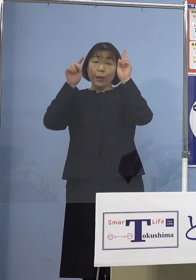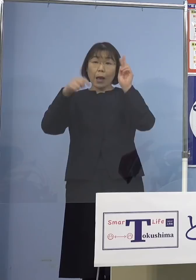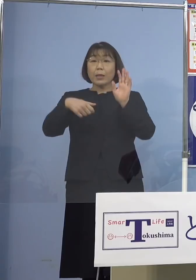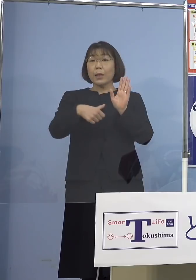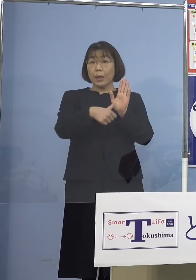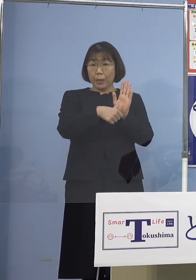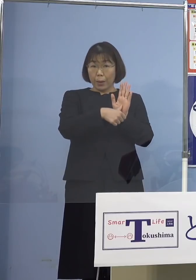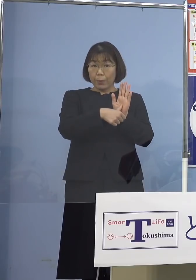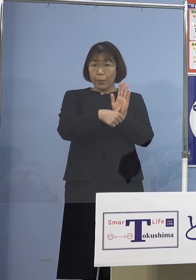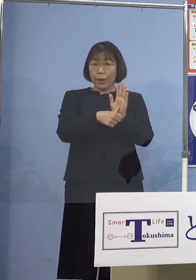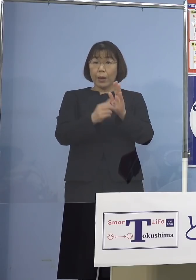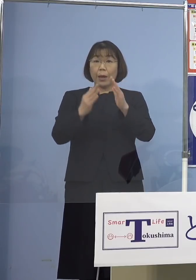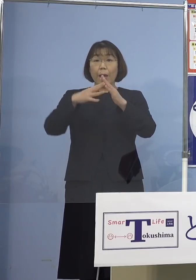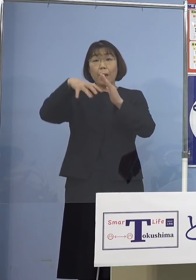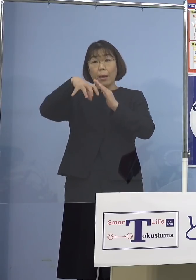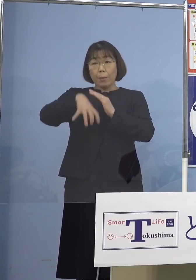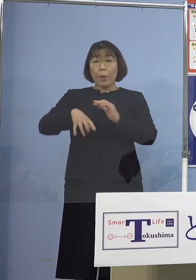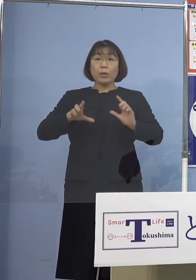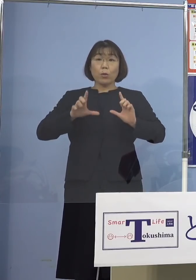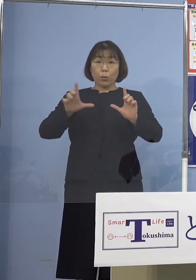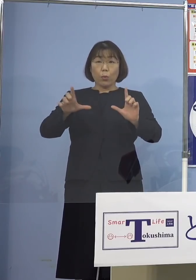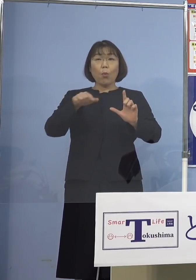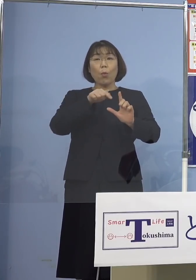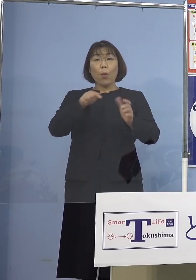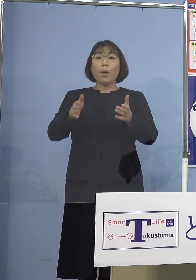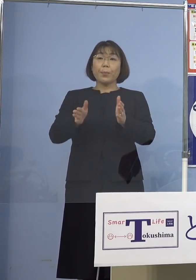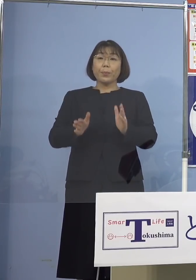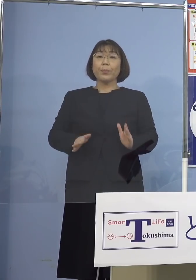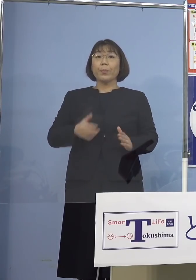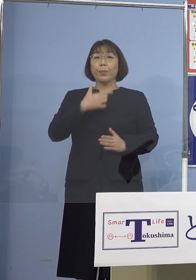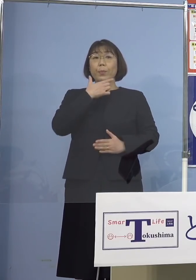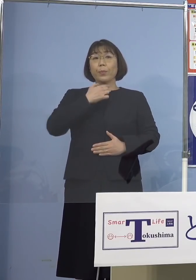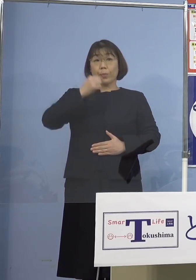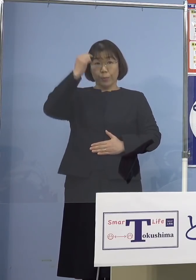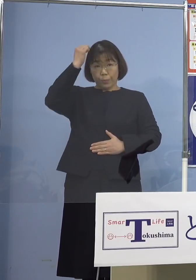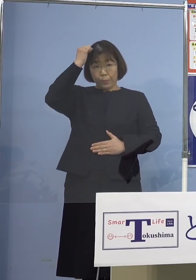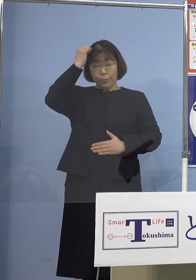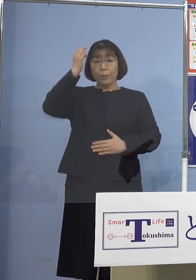及び所在地の公表については 差し控えさせていただきます